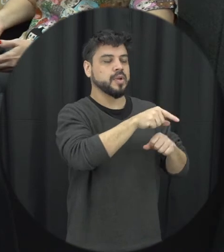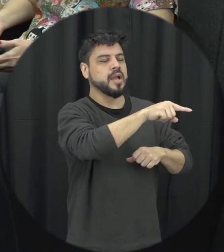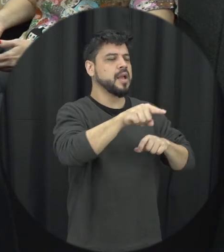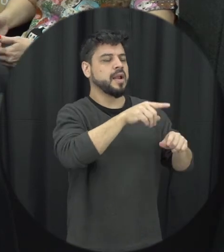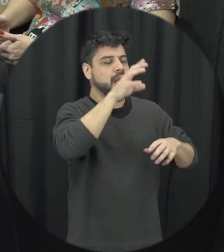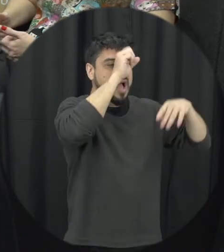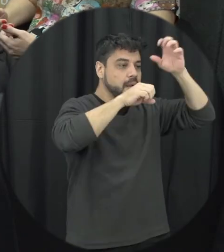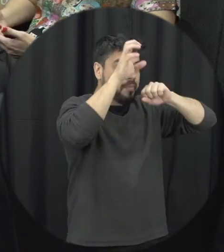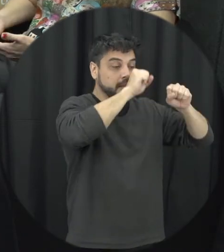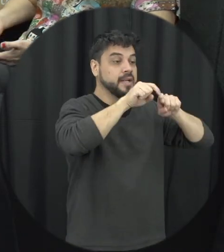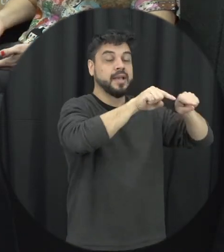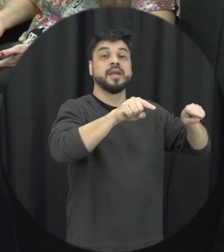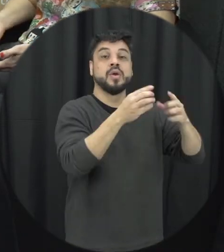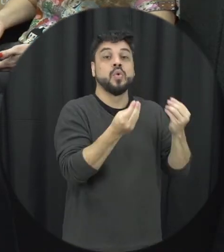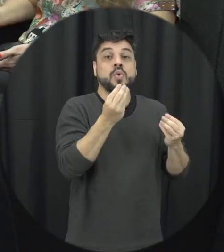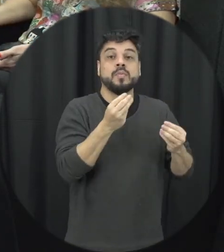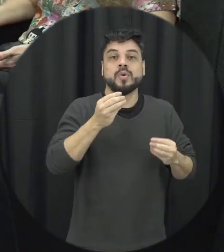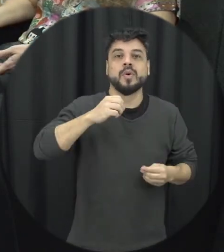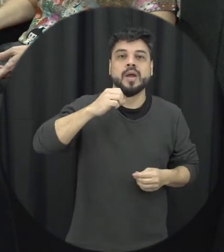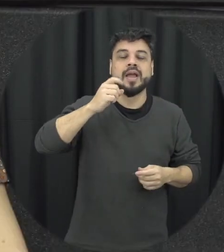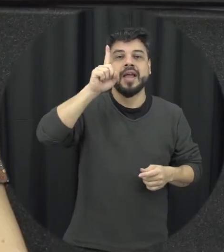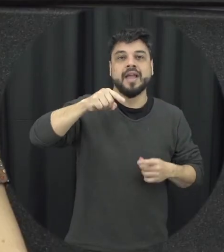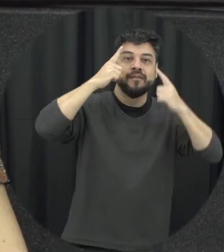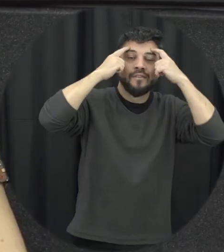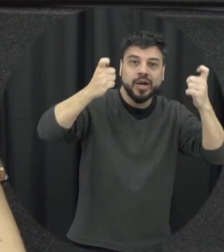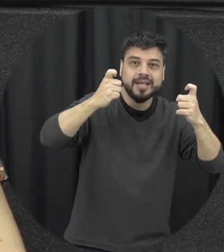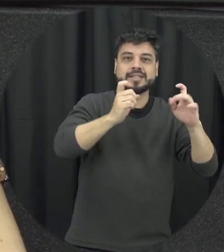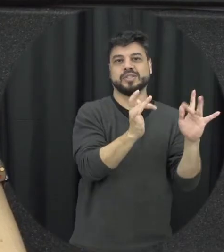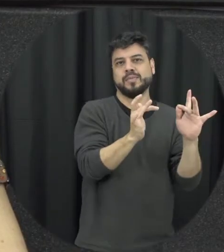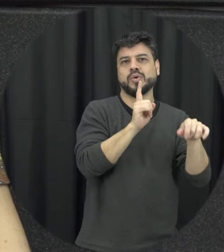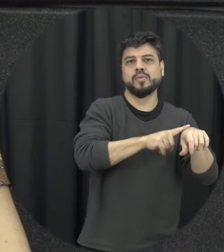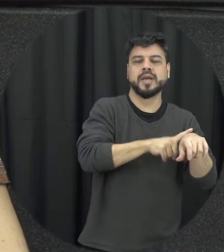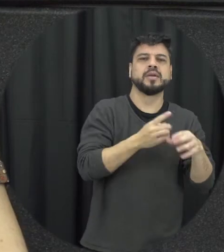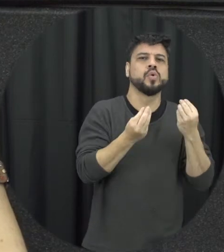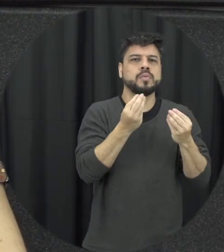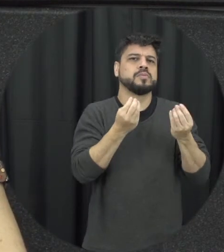viveram, não façam sinais da doença namoro como identificar, qual é esse tipologia né a gente